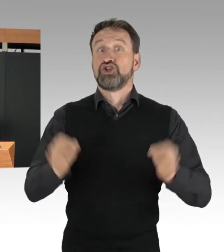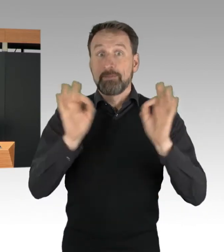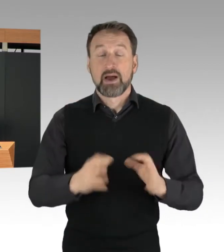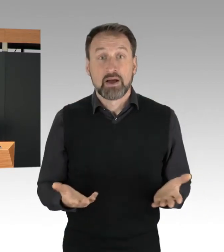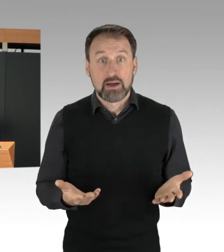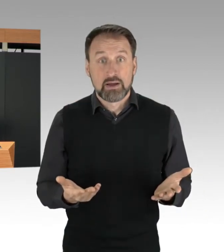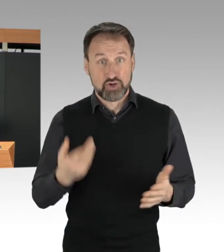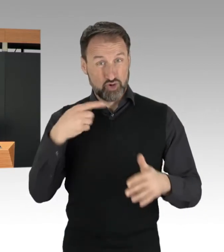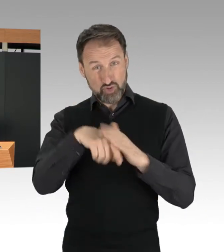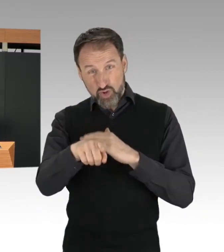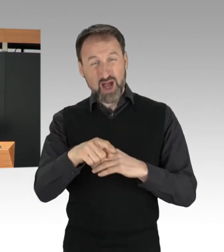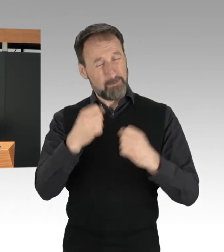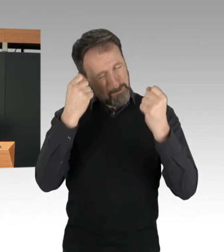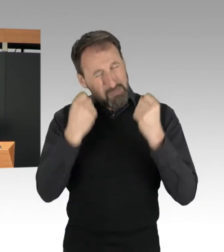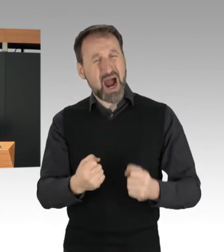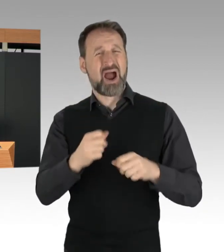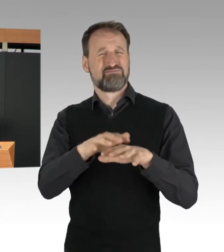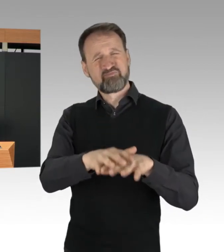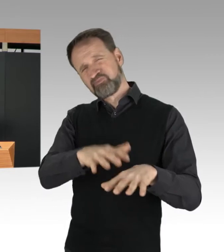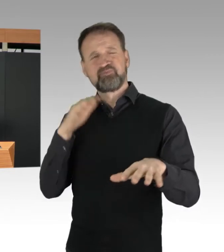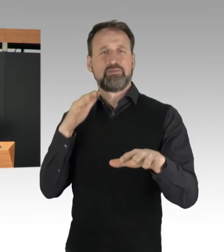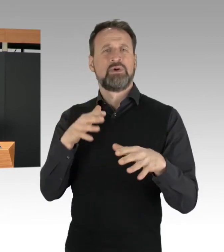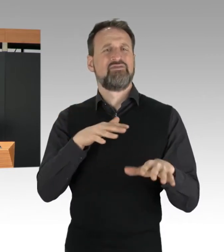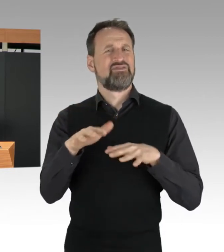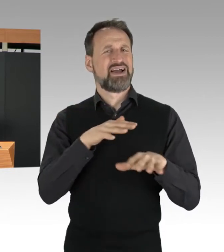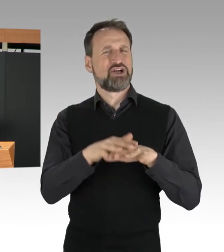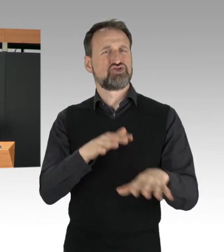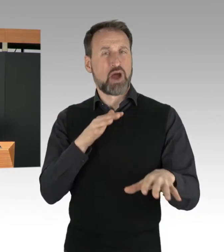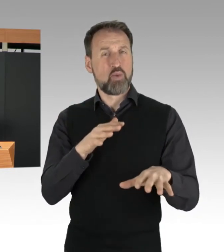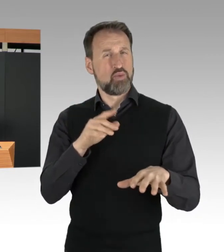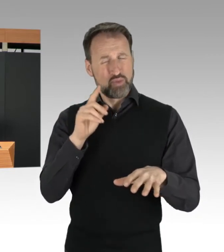besteht immer auch die Gefahr von Auffahrunfällen,